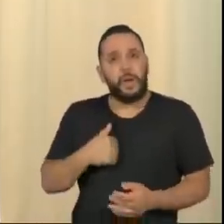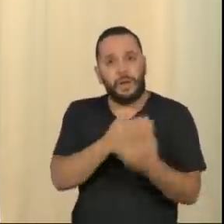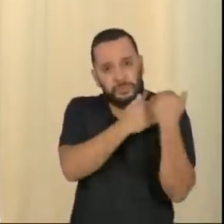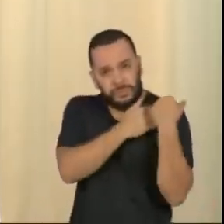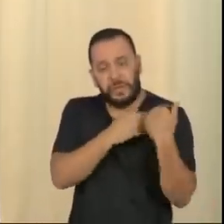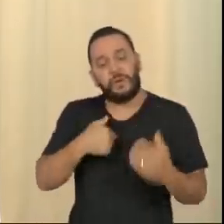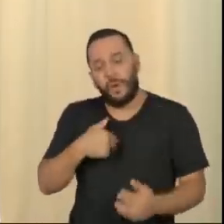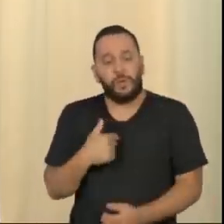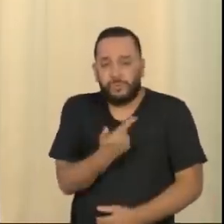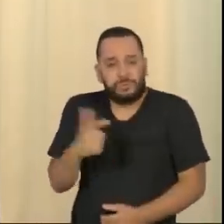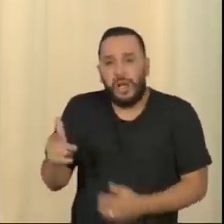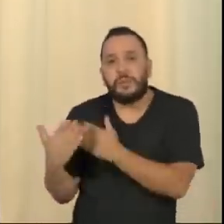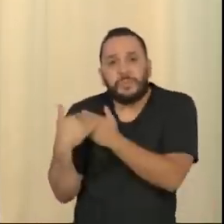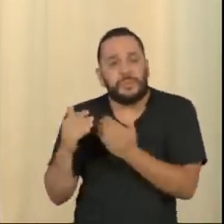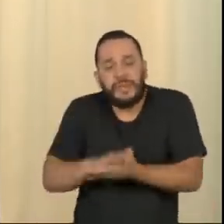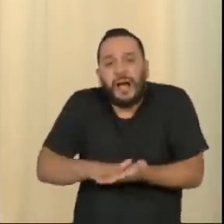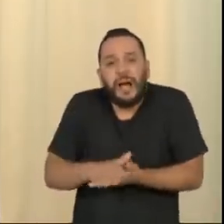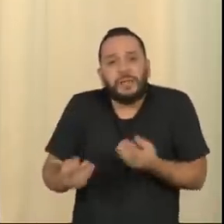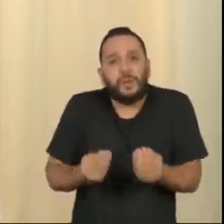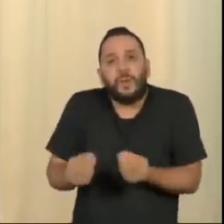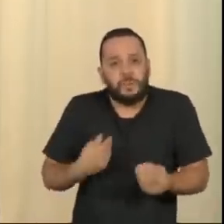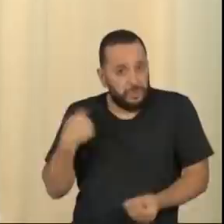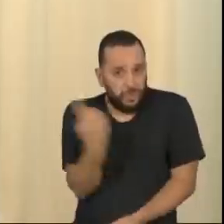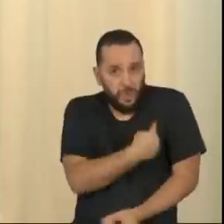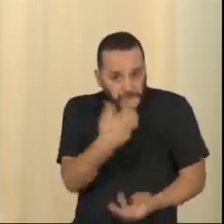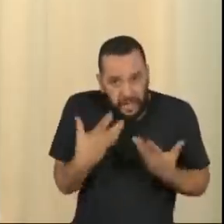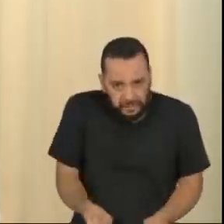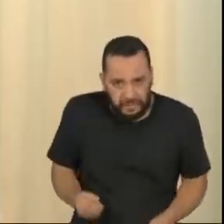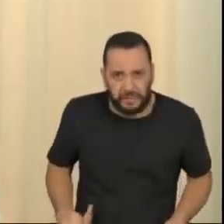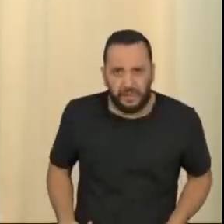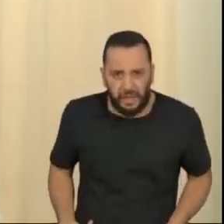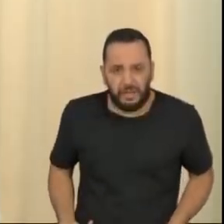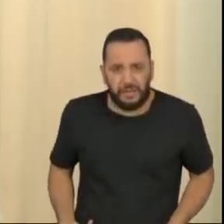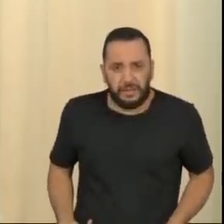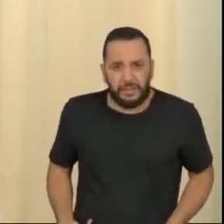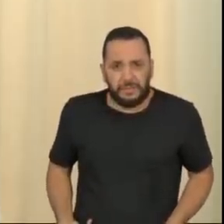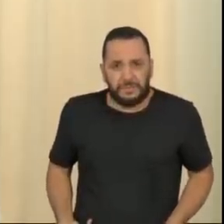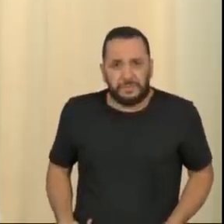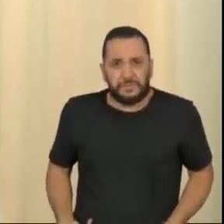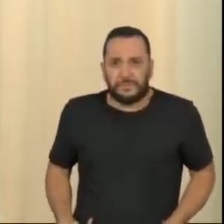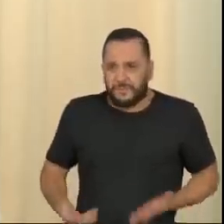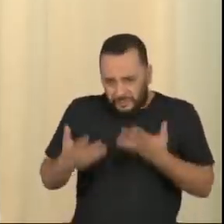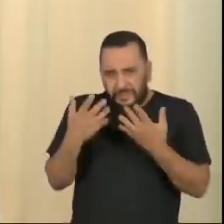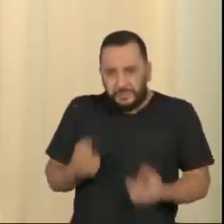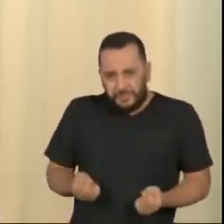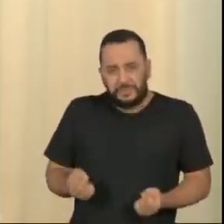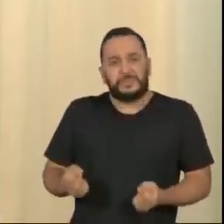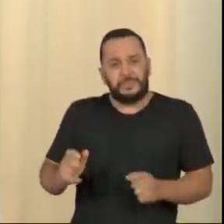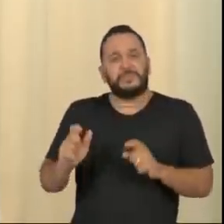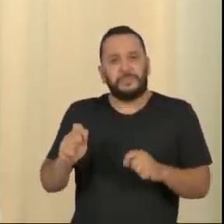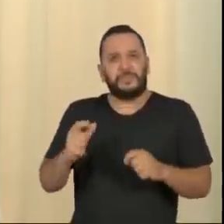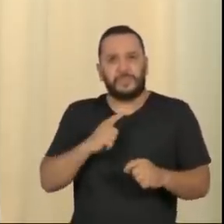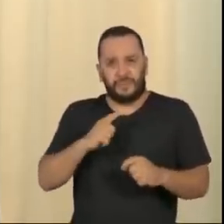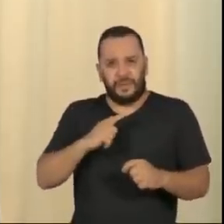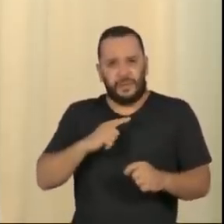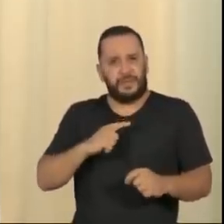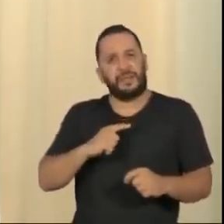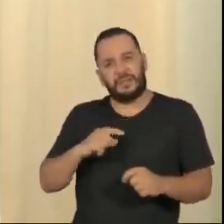E aí a questão básica é: nós vamos aceitar que a confrontação odienta constranja as instituições?